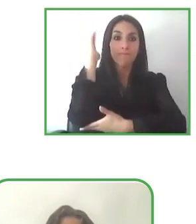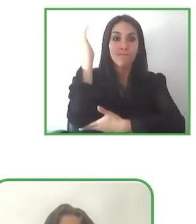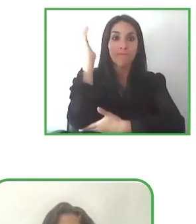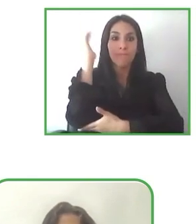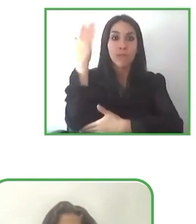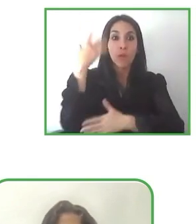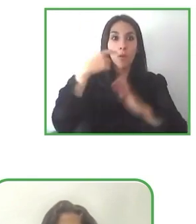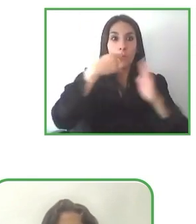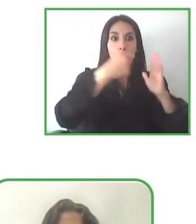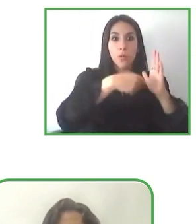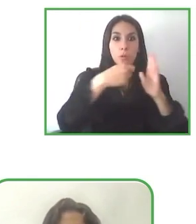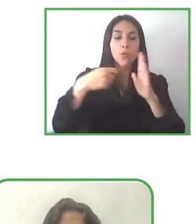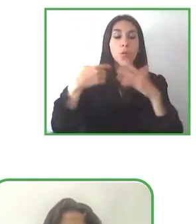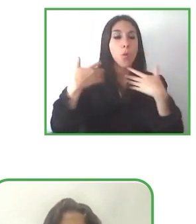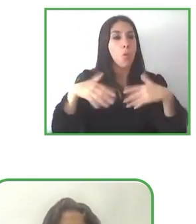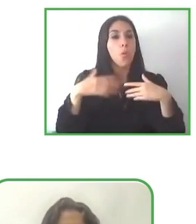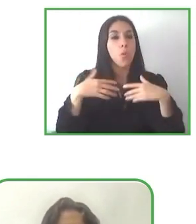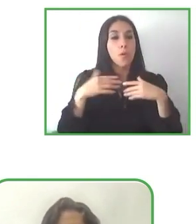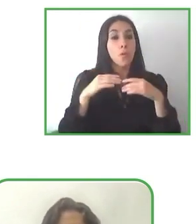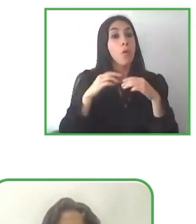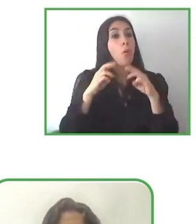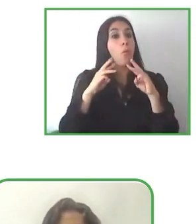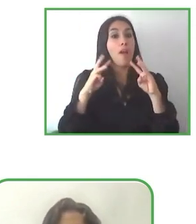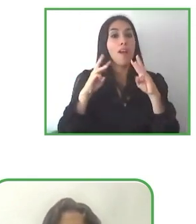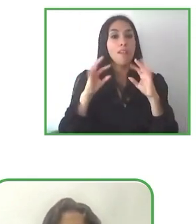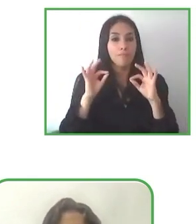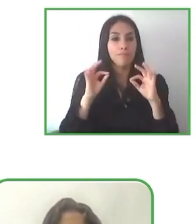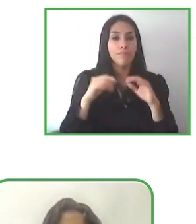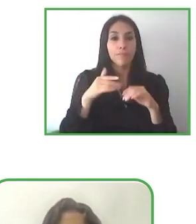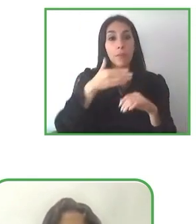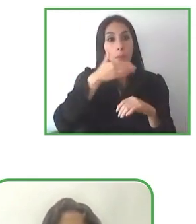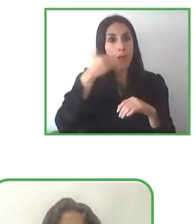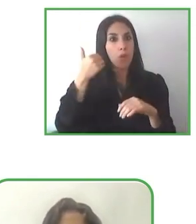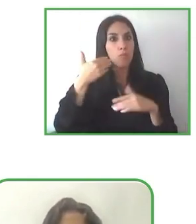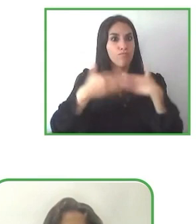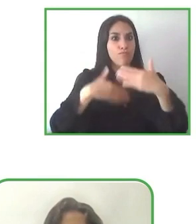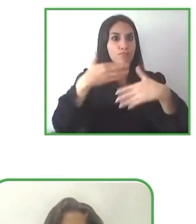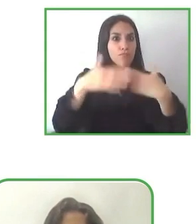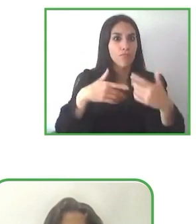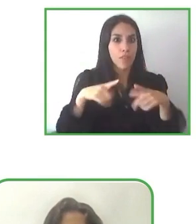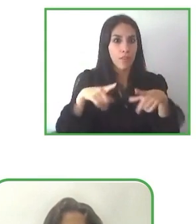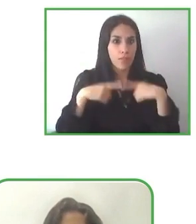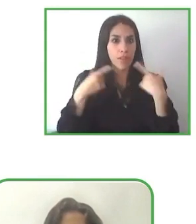Al pensar en el turismo accesible y las regiones accesibles para todos.